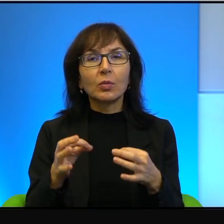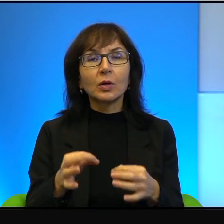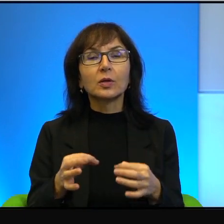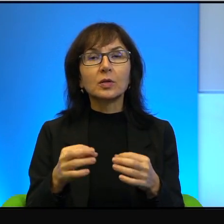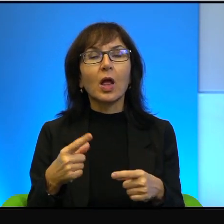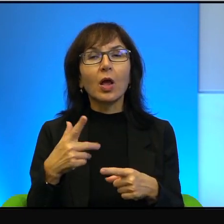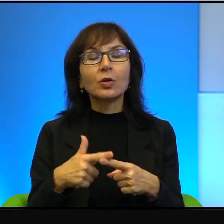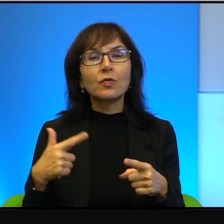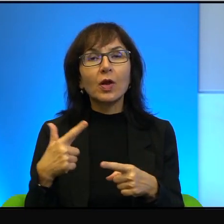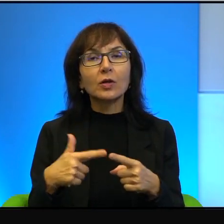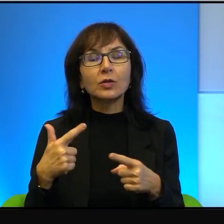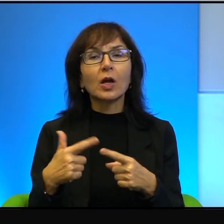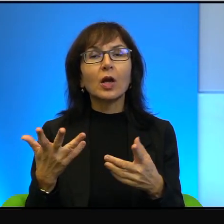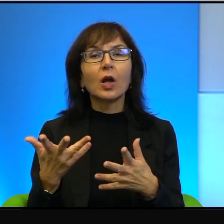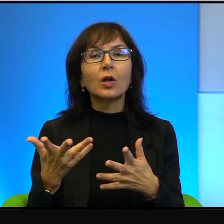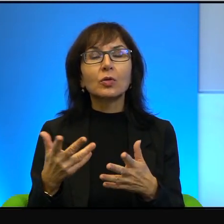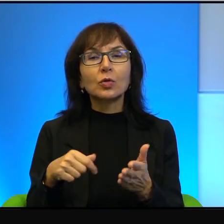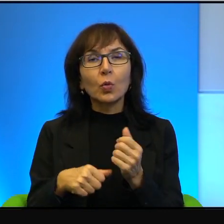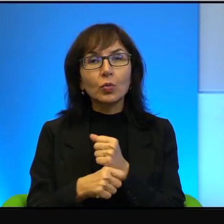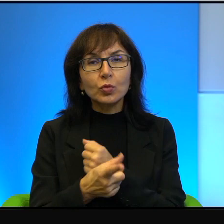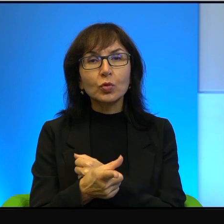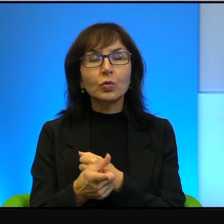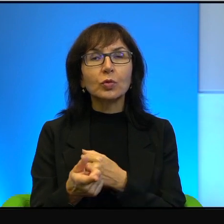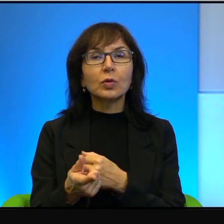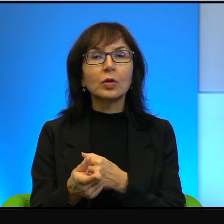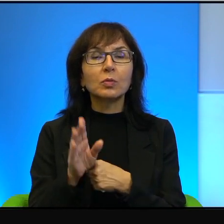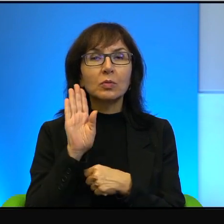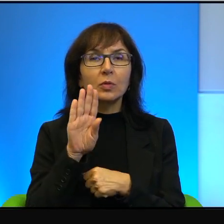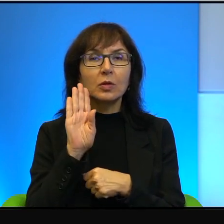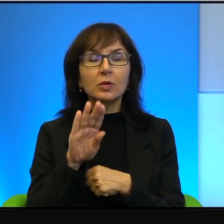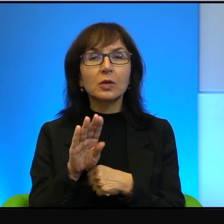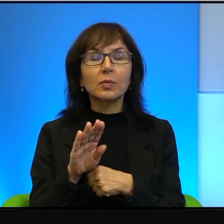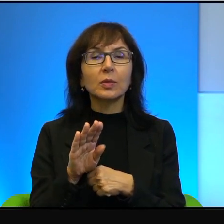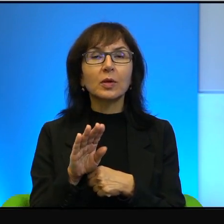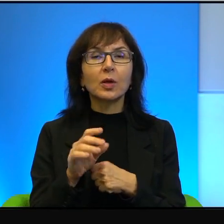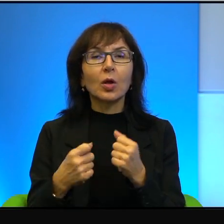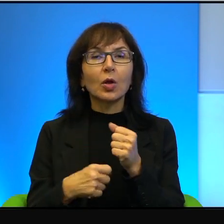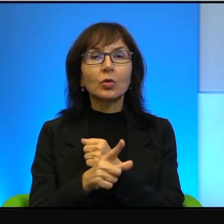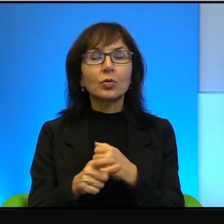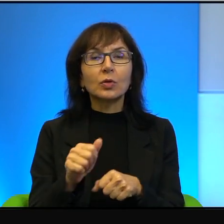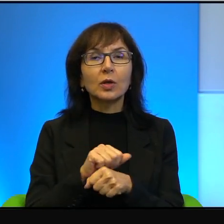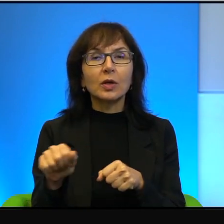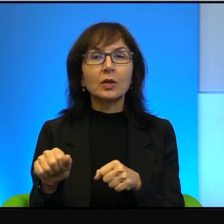no to skutki są takie, jakie są właśnie. Skutkiem jest trwająca grubo ponad,